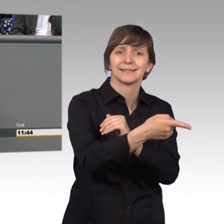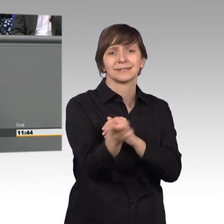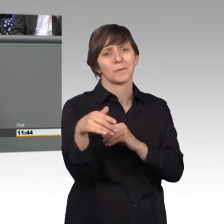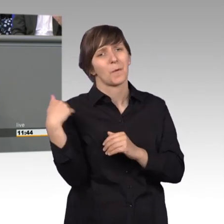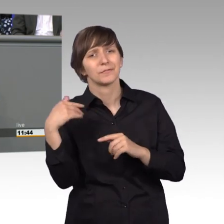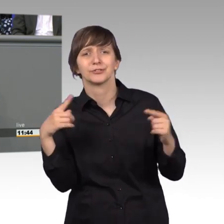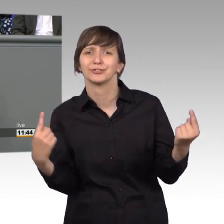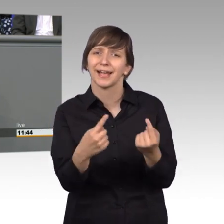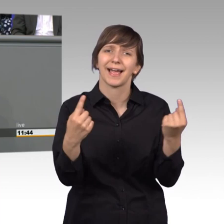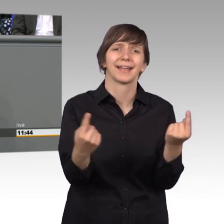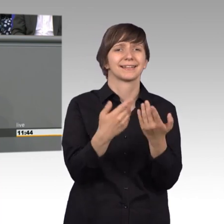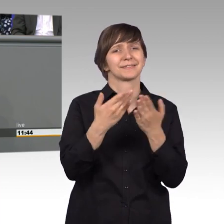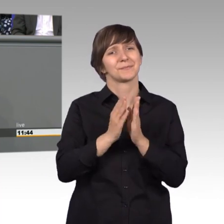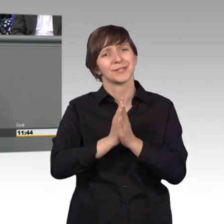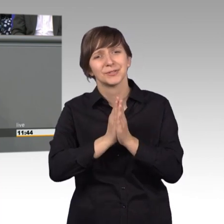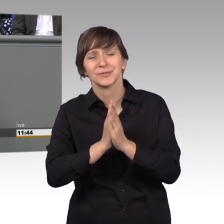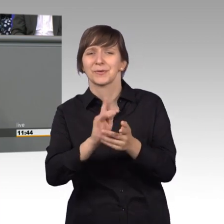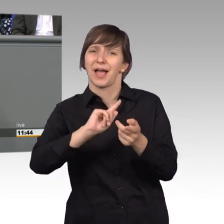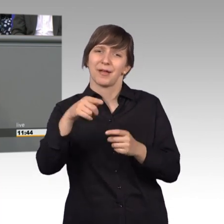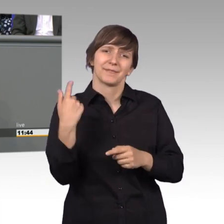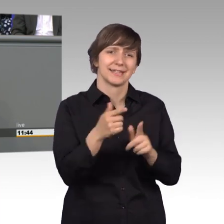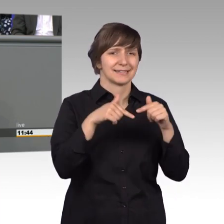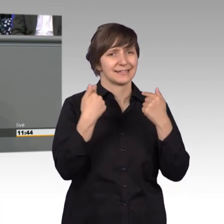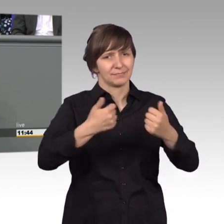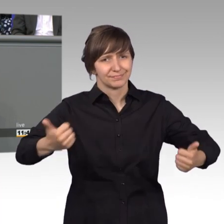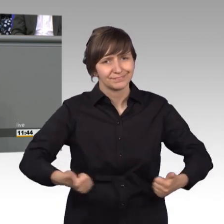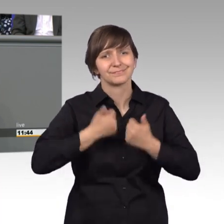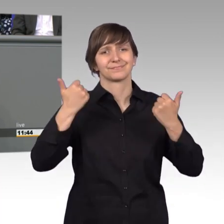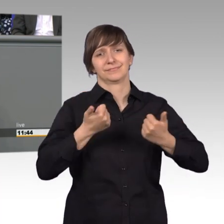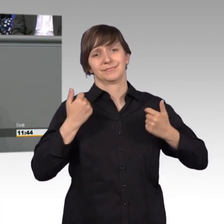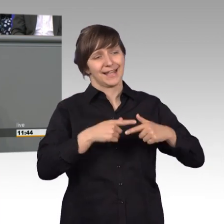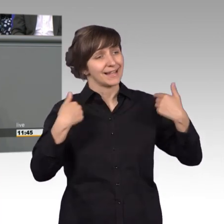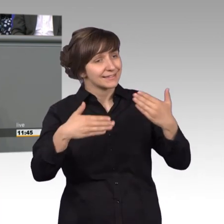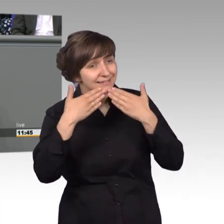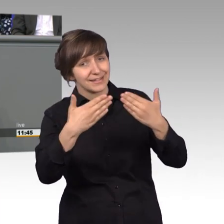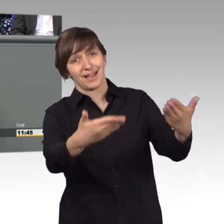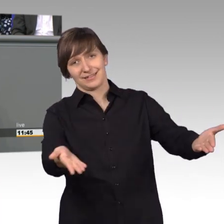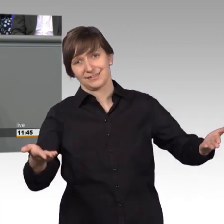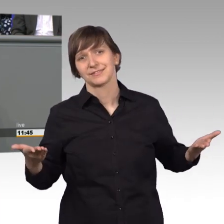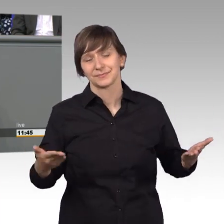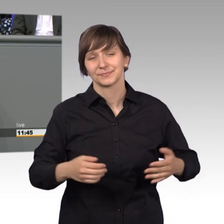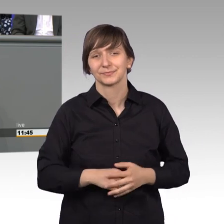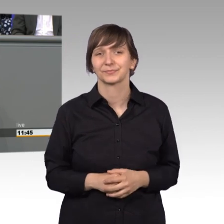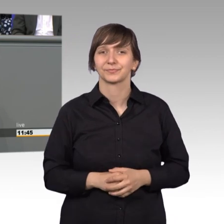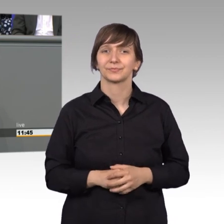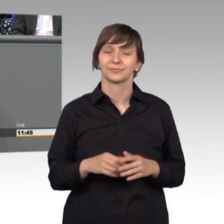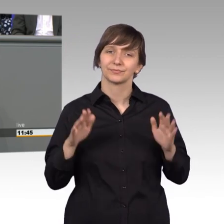bei Petitionen aber wir sind ein klasse Team. Herzlichen Dank Euch dafür. [Beifall]